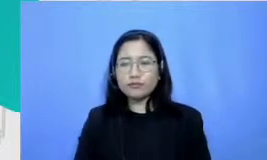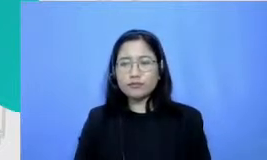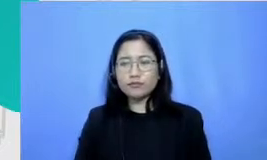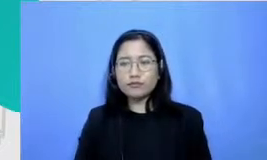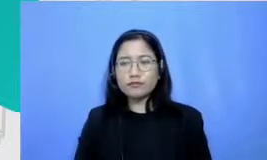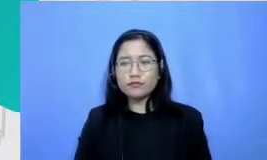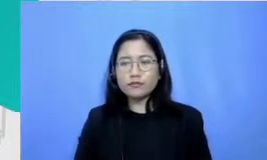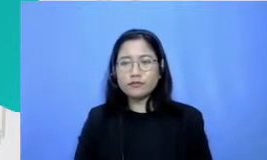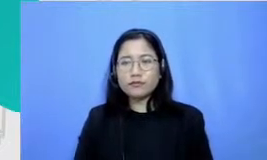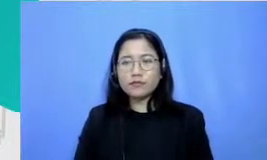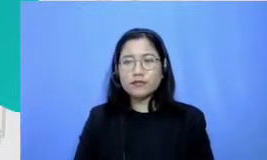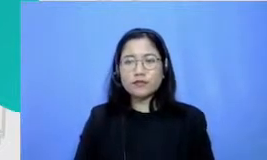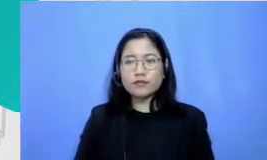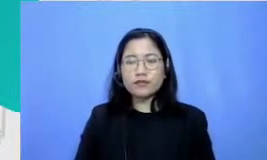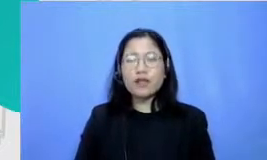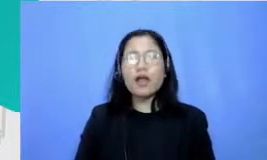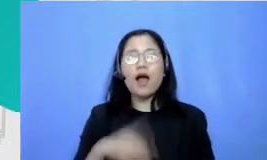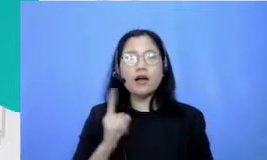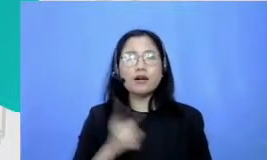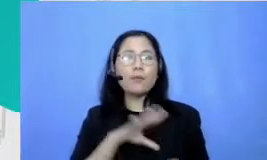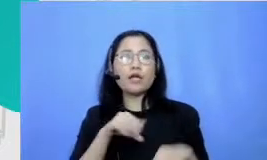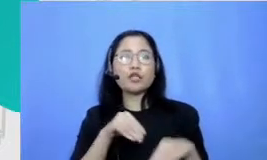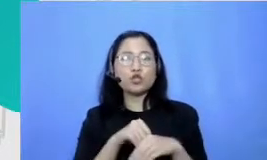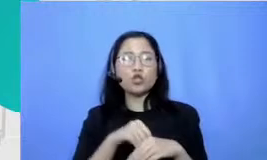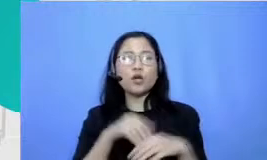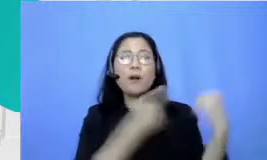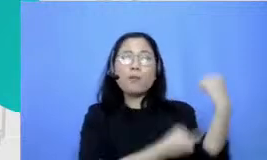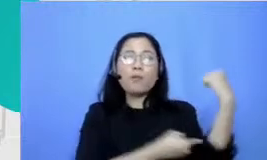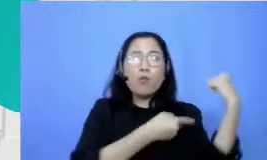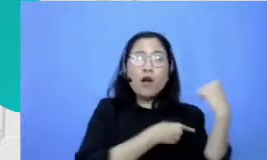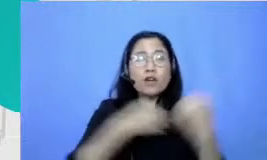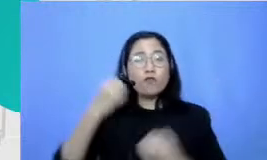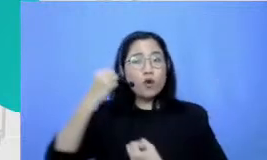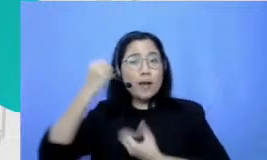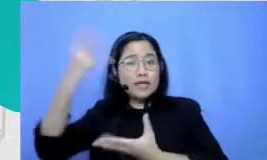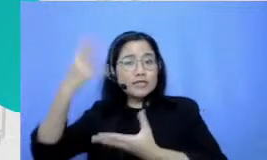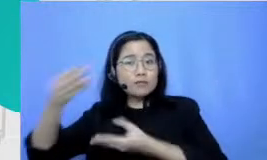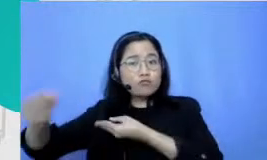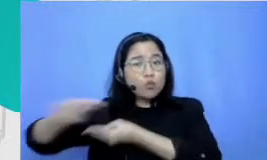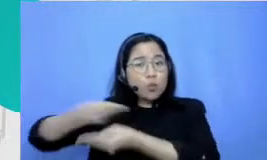kita untuk bertukar informasi bercakap dengan orang dengan beragam latar belakang kemampuan